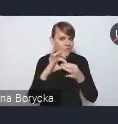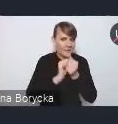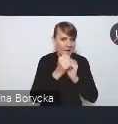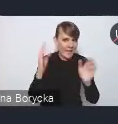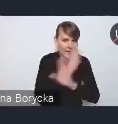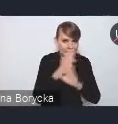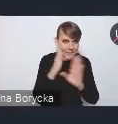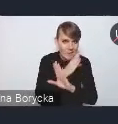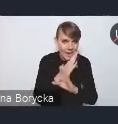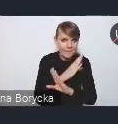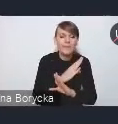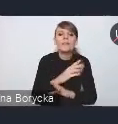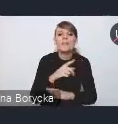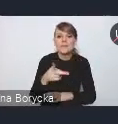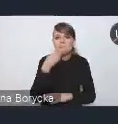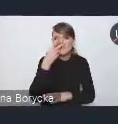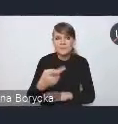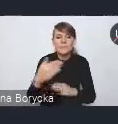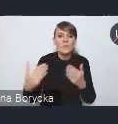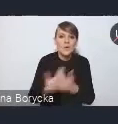które dostrzegamy w nowej Krajowej Polityce Miejskiej,